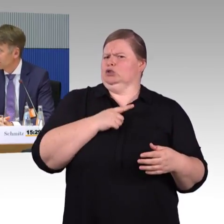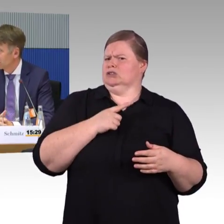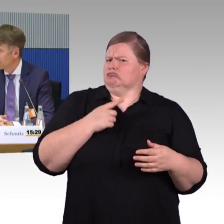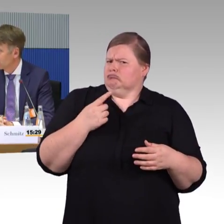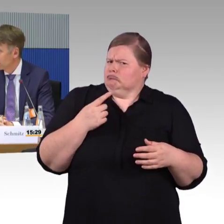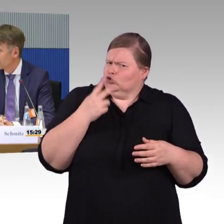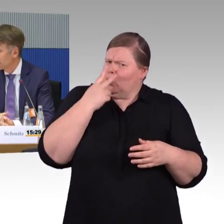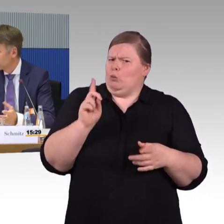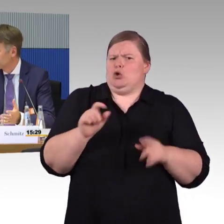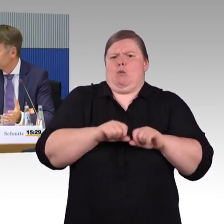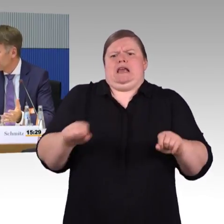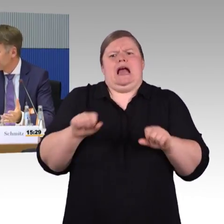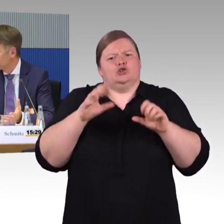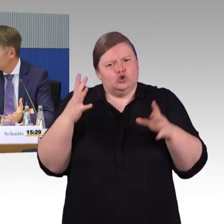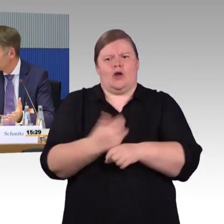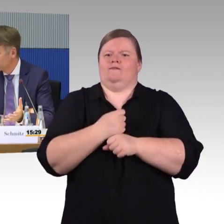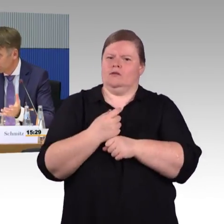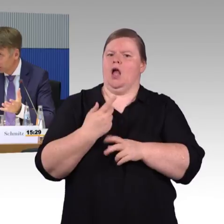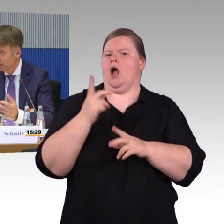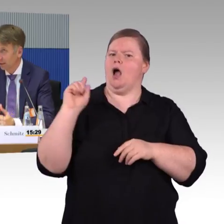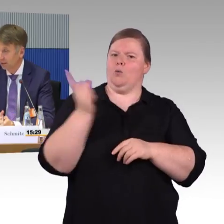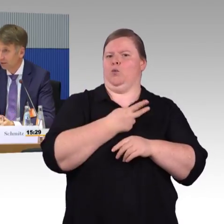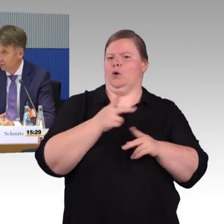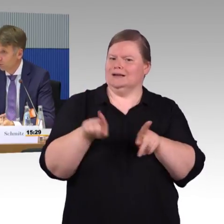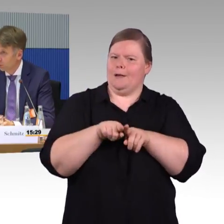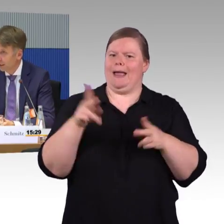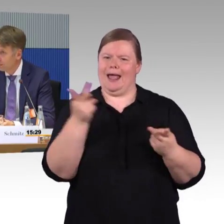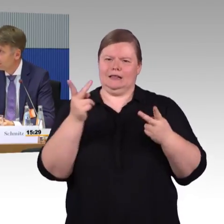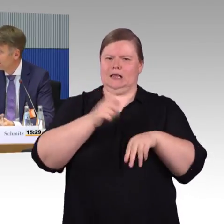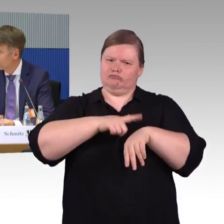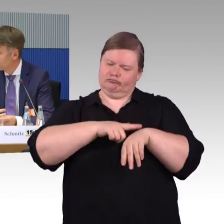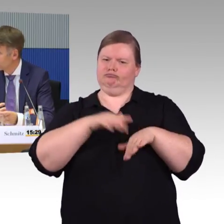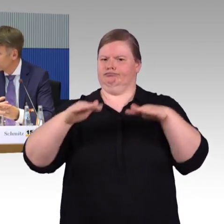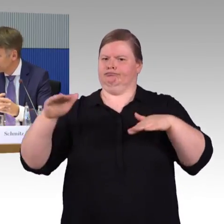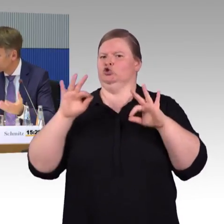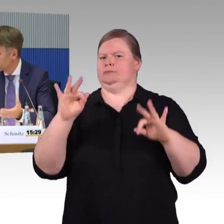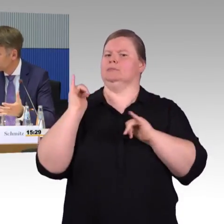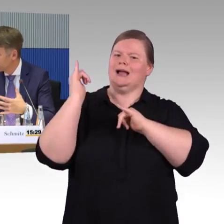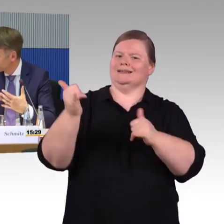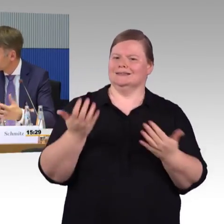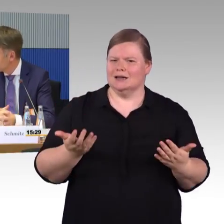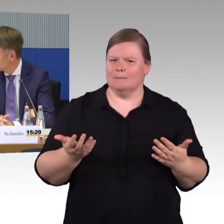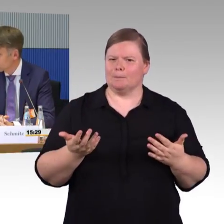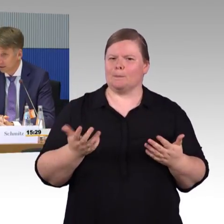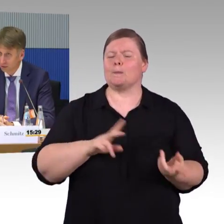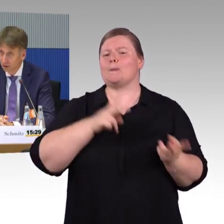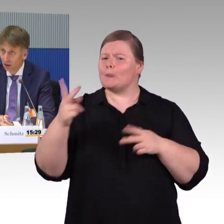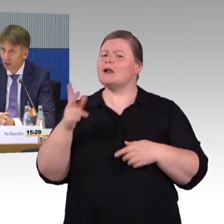Da kann ich mich jetzt nicht weiter zu äußern, aber da hängen wir natürlich. Wir können digitale Lösungen anbieten und Hilfestellung bieten für die Reisegestaltung,